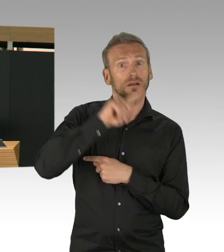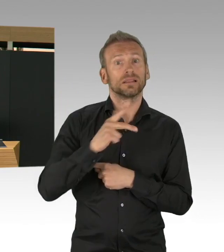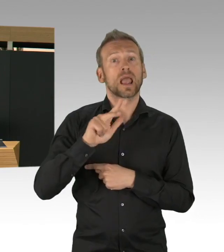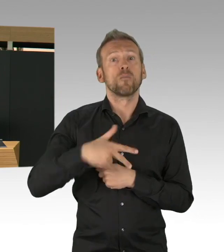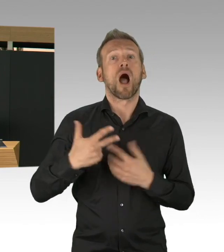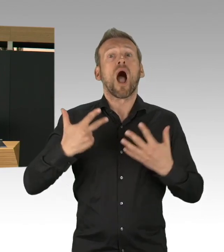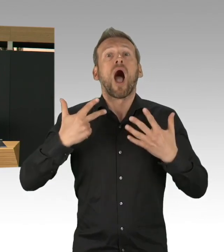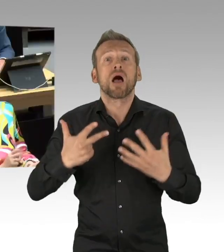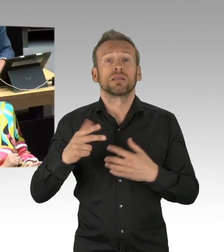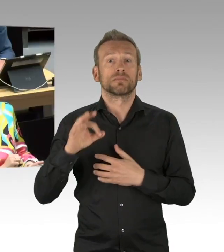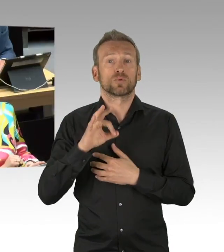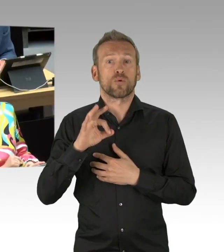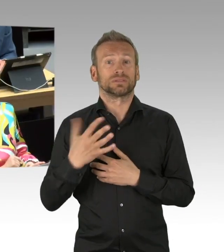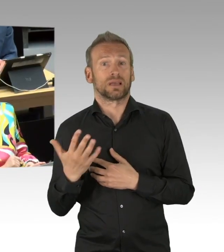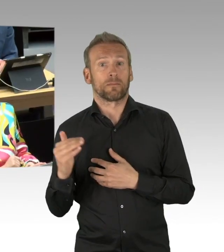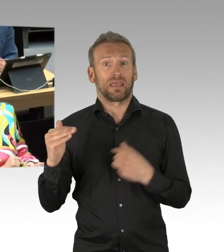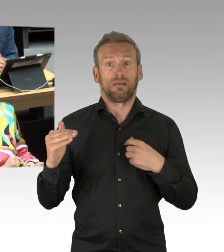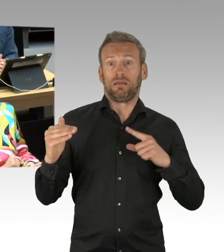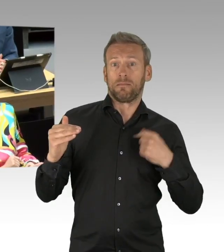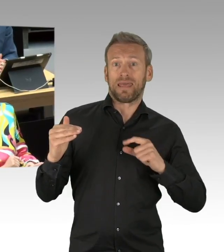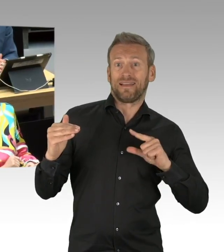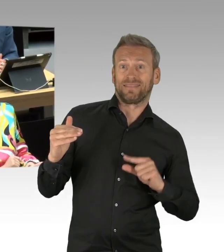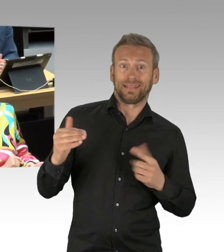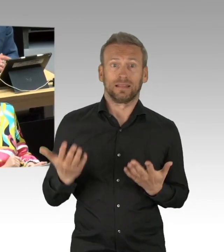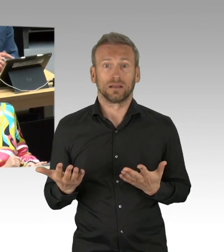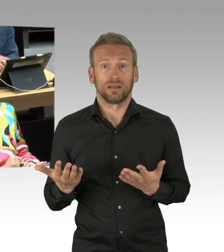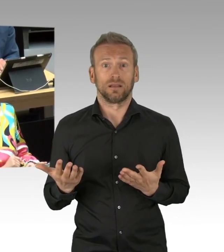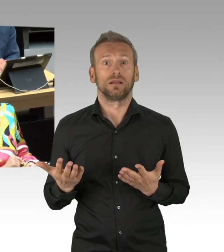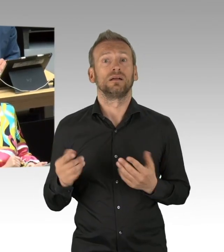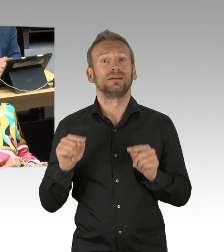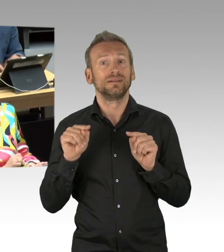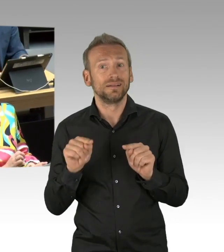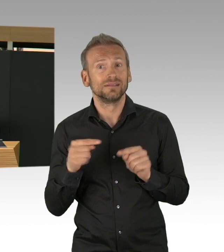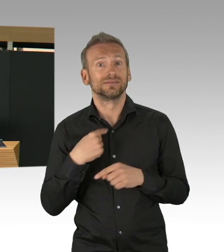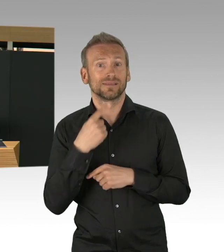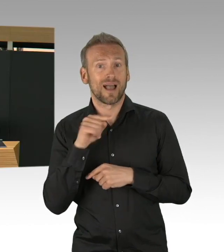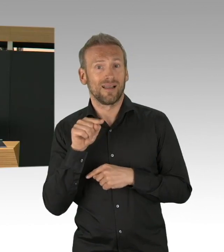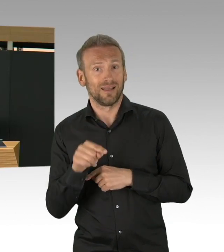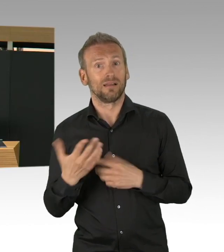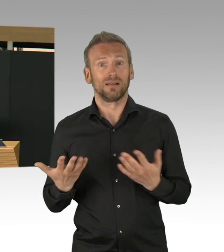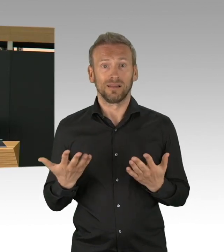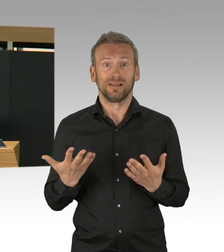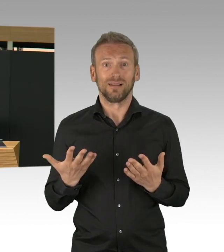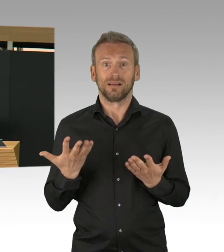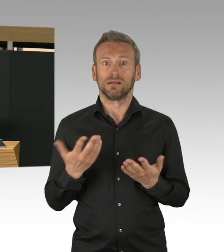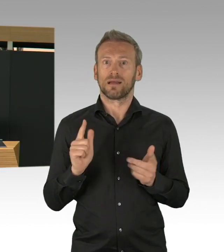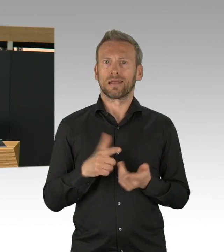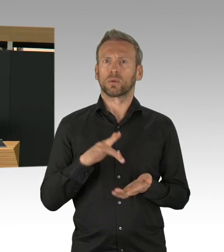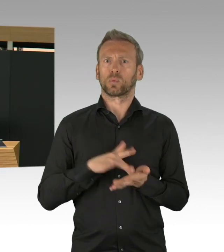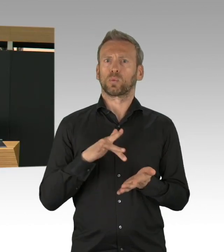das haben wir alles verfolgt, Wolfsburg, Würzburg und Harburg. Aber eben auch bis in das Kliniken komplett geschlossen werden